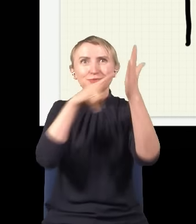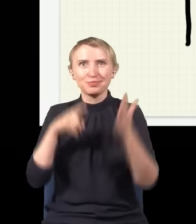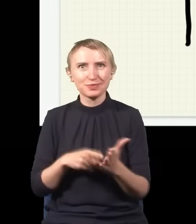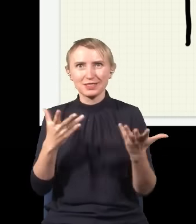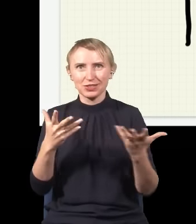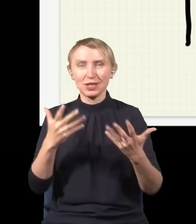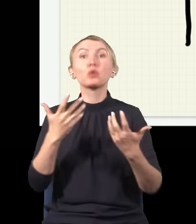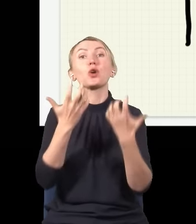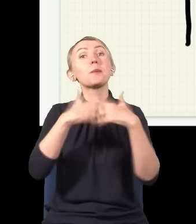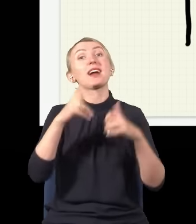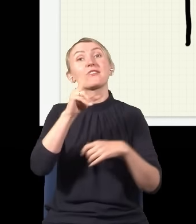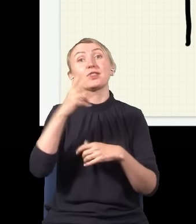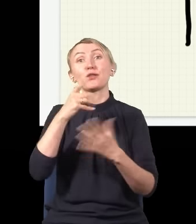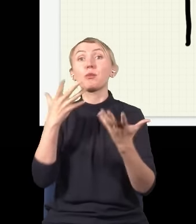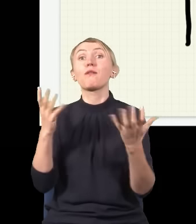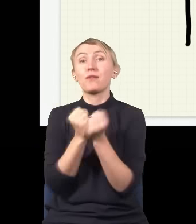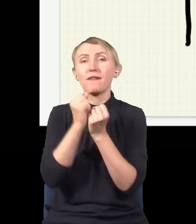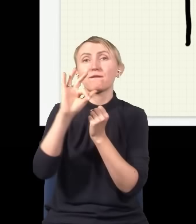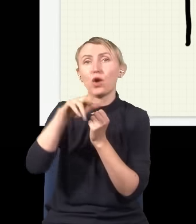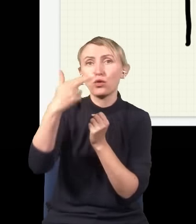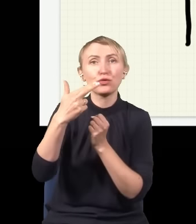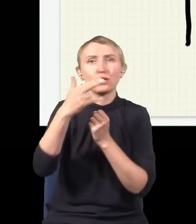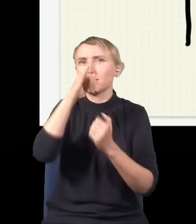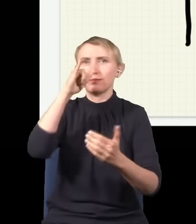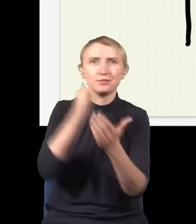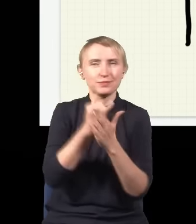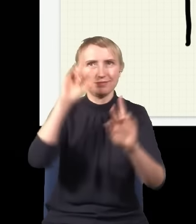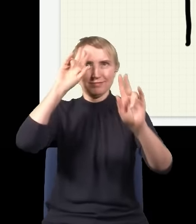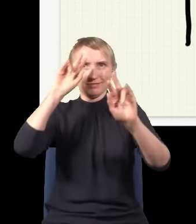co mówi mechanika kwantowa, miejsce, gdzie złapiemy foton, jest fundamentalnie nieprzewidywalne,